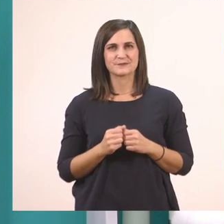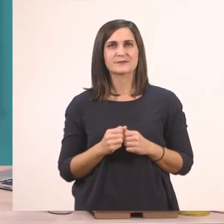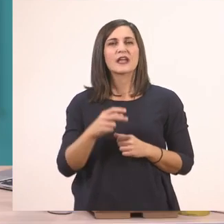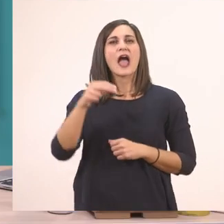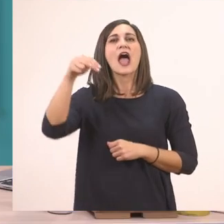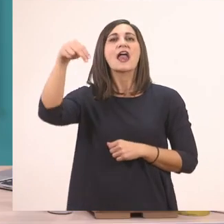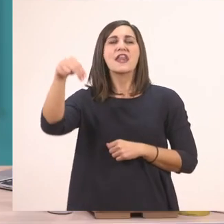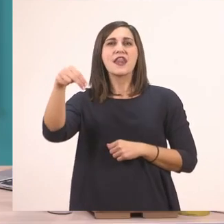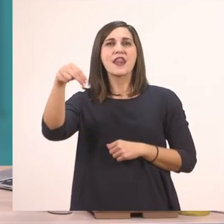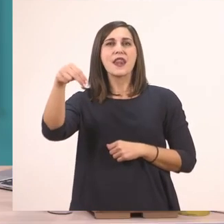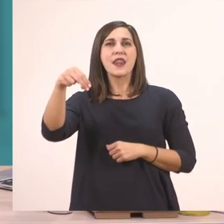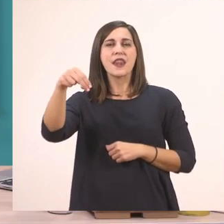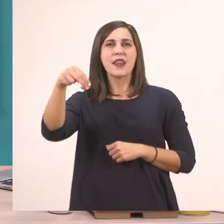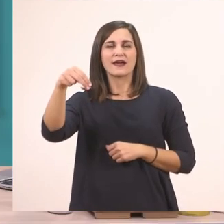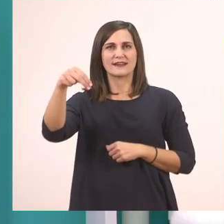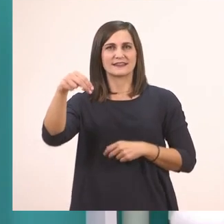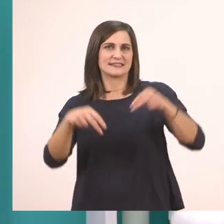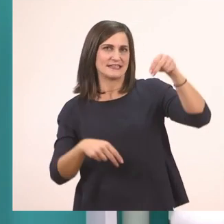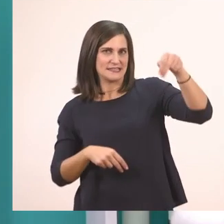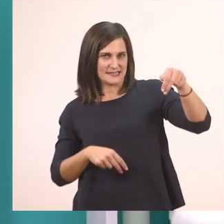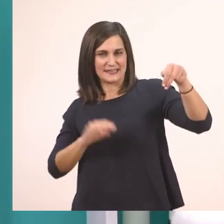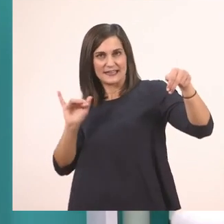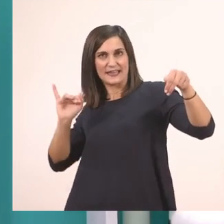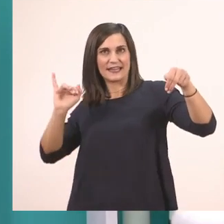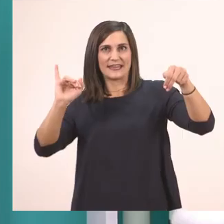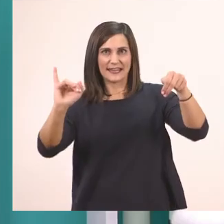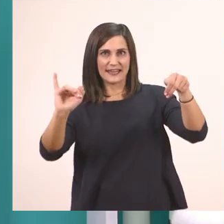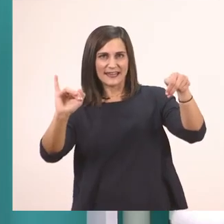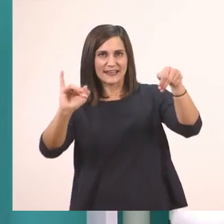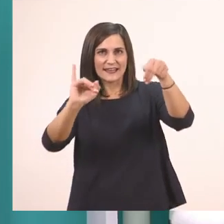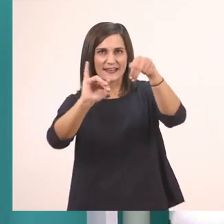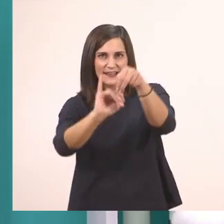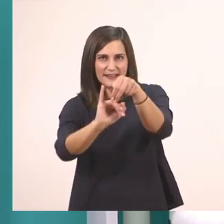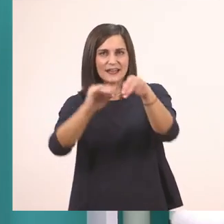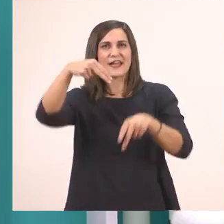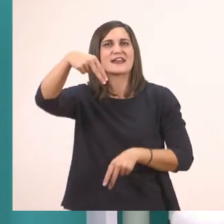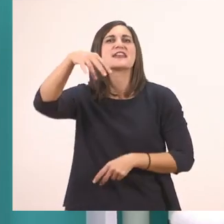ν + ι --> νι.